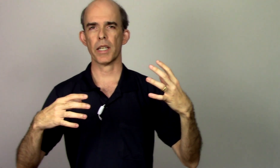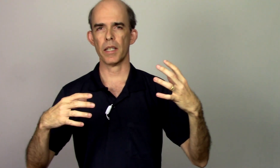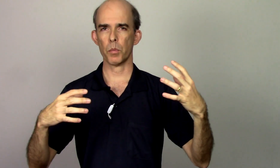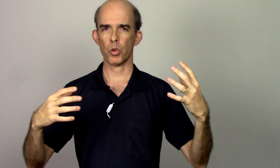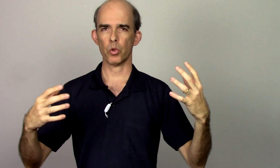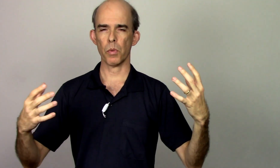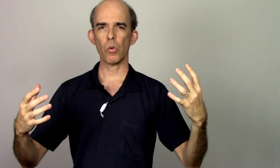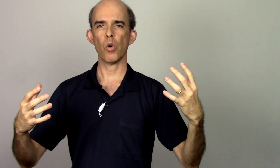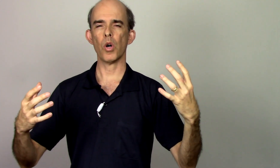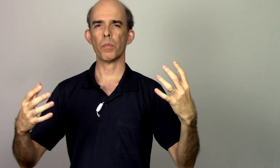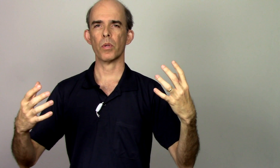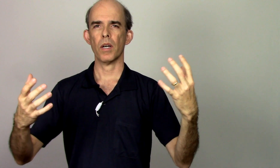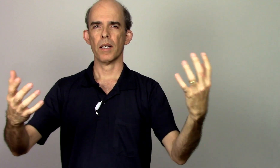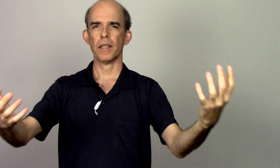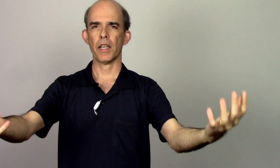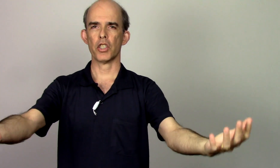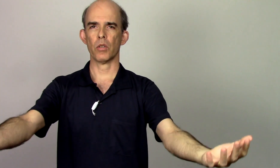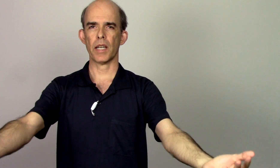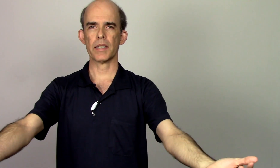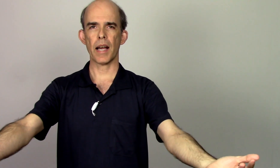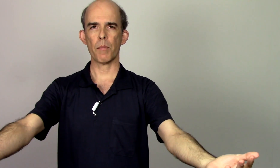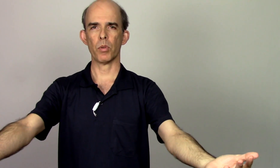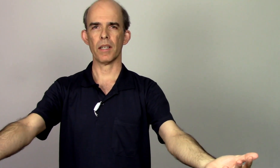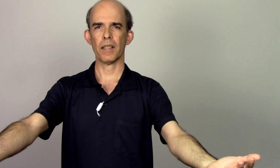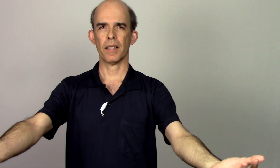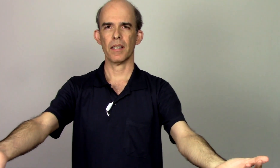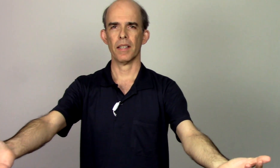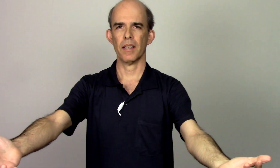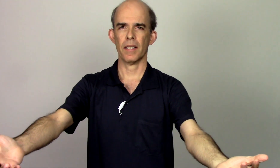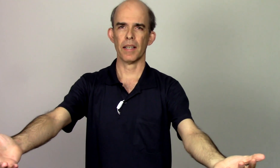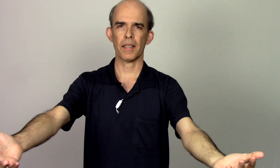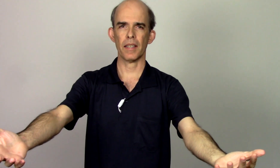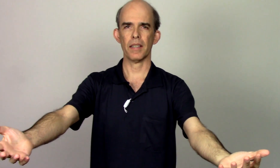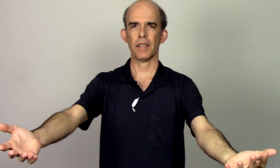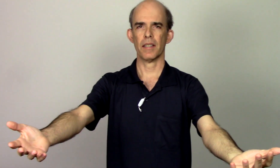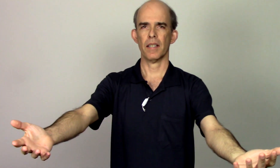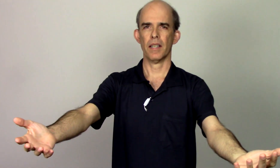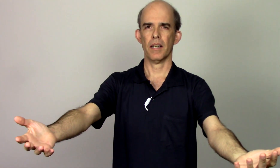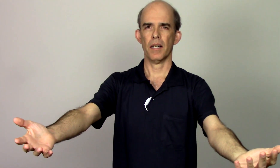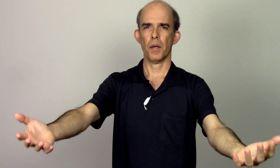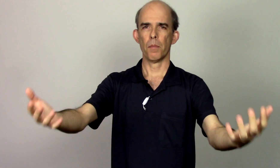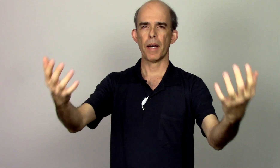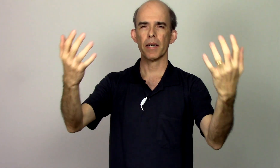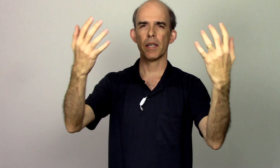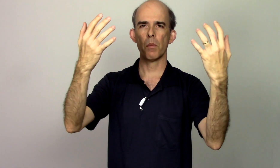equilíbrio do meu corpo a região da escápula aqui para que eu